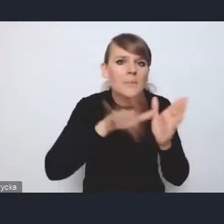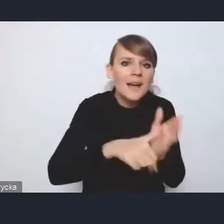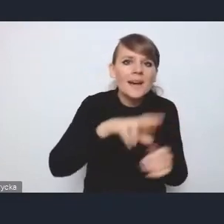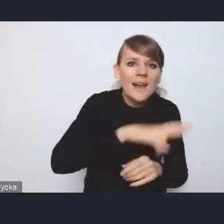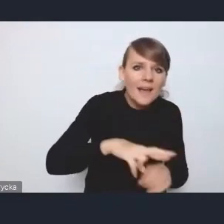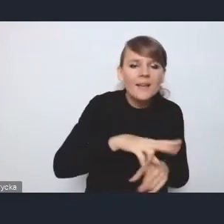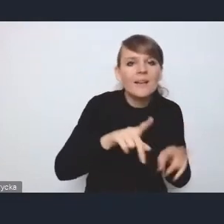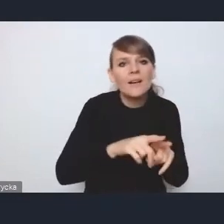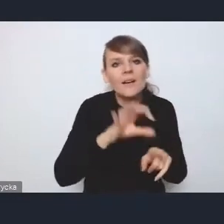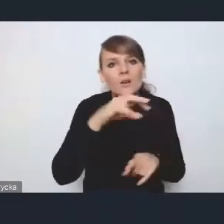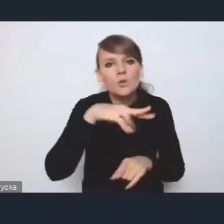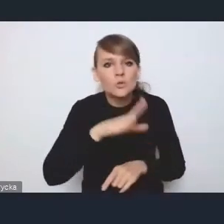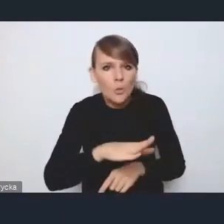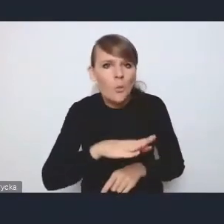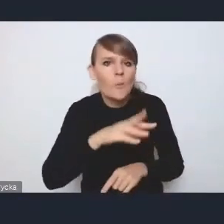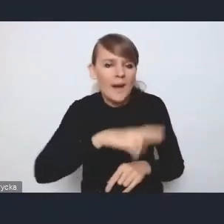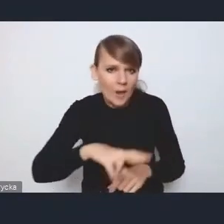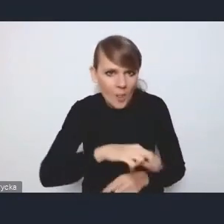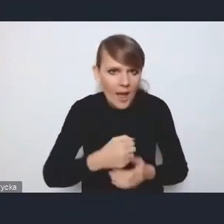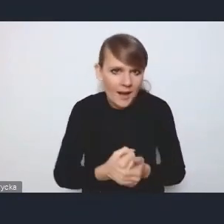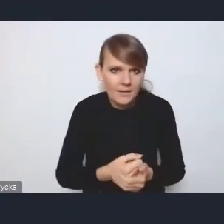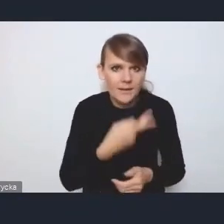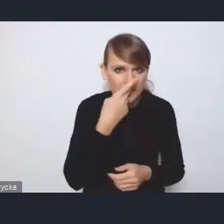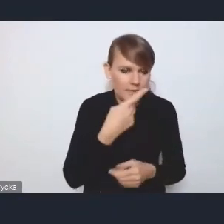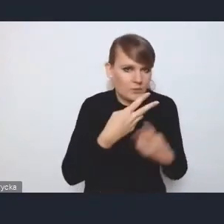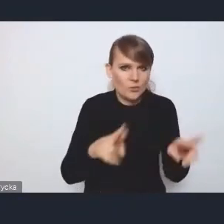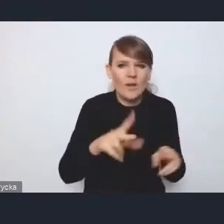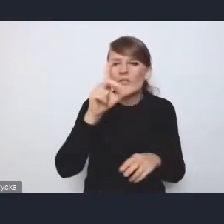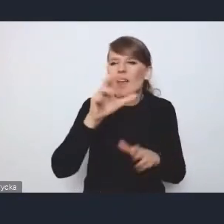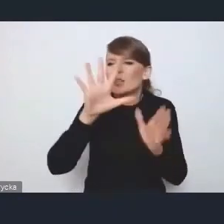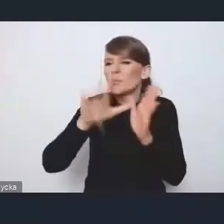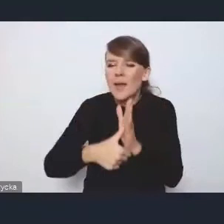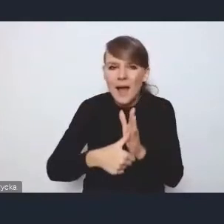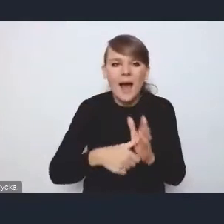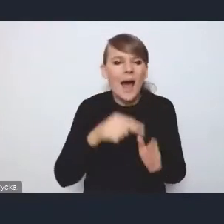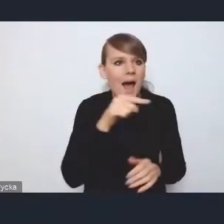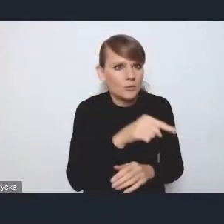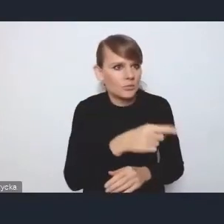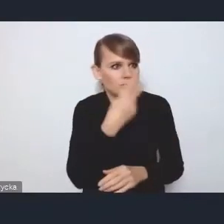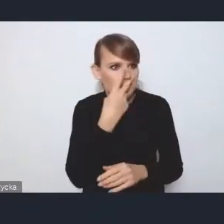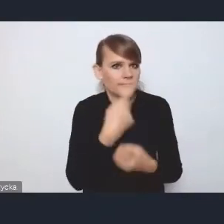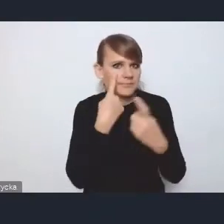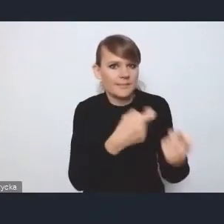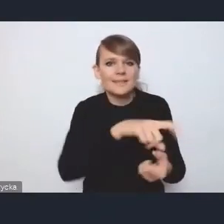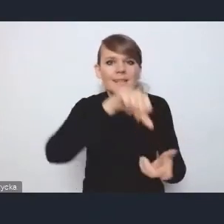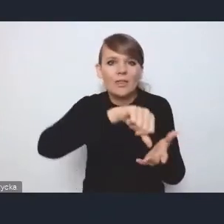bo one jednak się mocno wyróżniają z tej prawie dwusetki miast. Są to faktycznie takie centra tego rozwoju regionalnego,